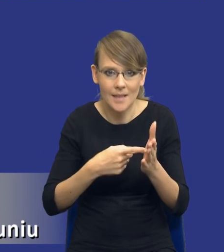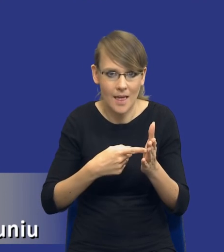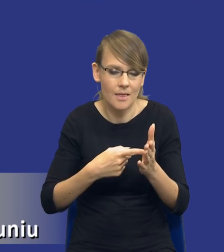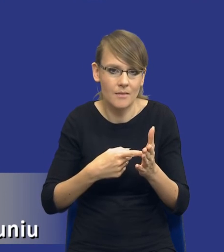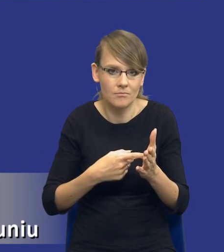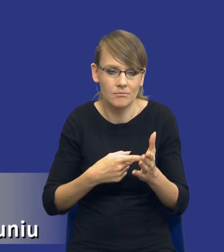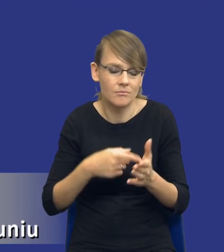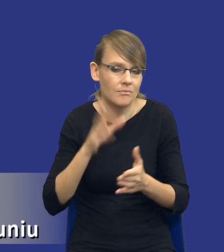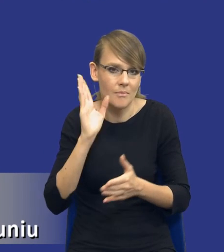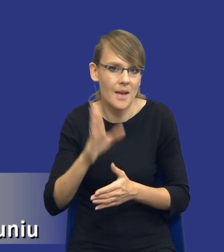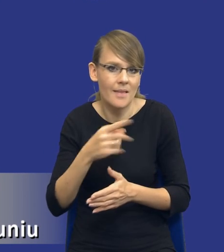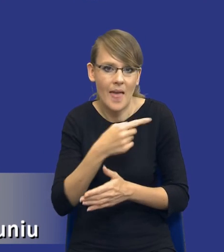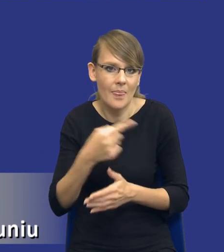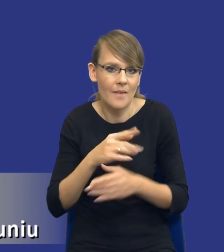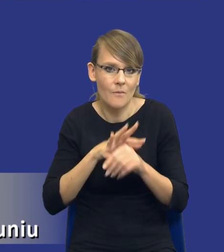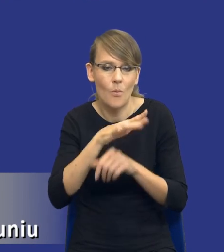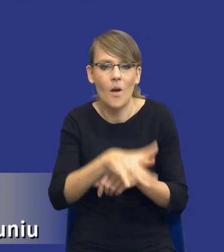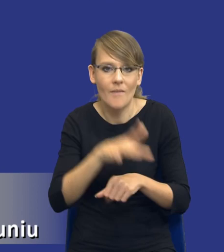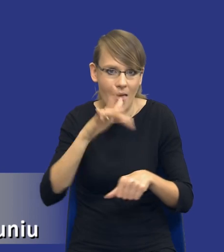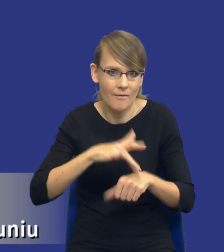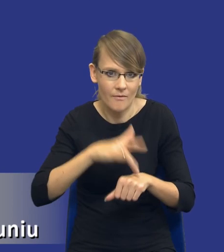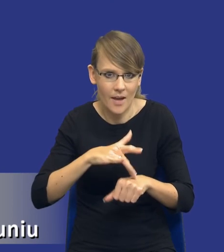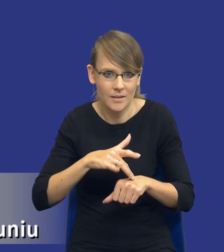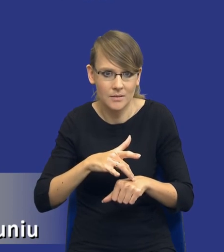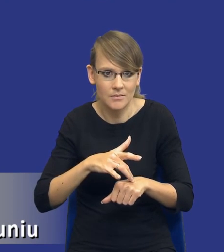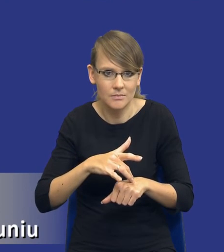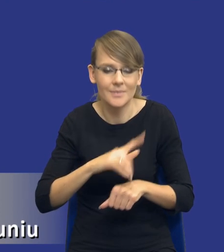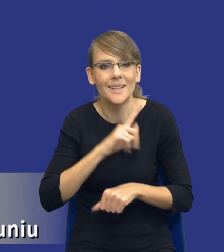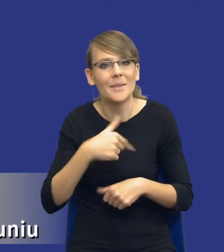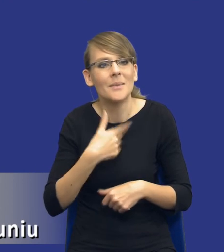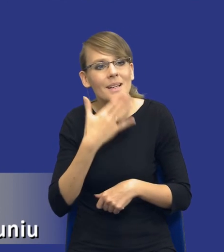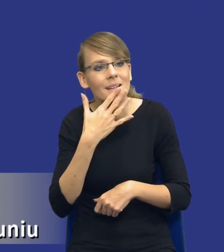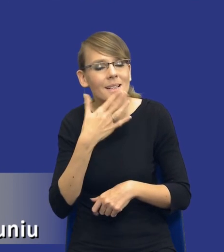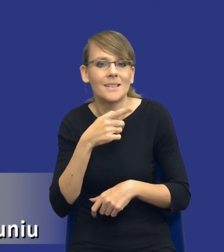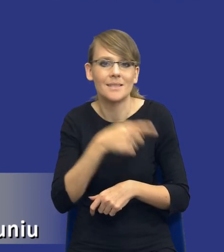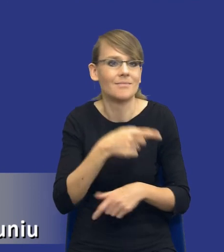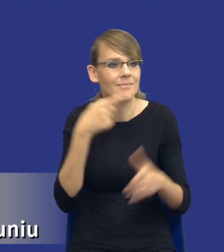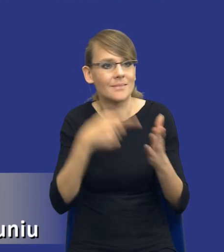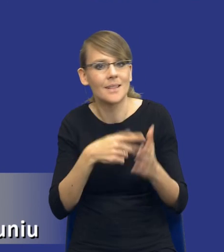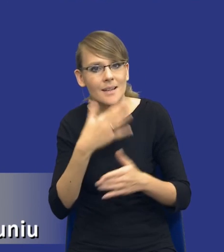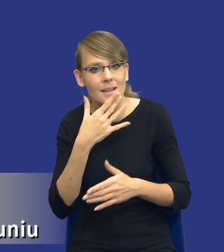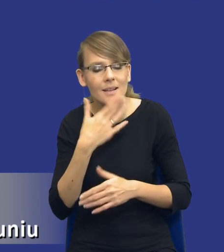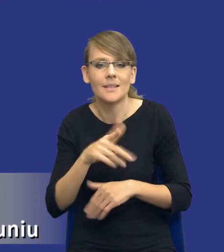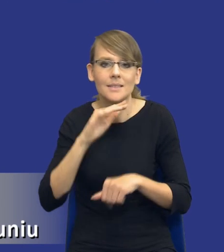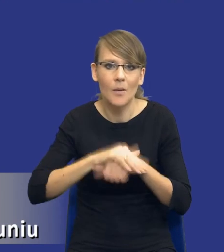Będą wpływały negatywnie na ten efekt, który chcemy osiągnąć w ramach, w ramach udzielanego zamówienia publicznego. Czyli